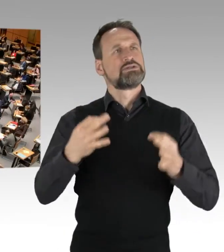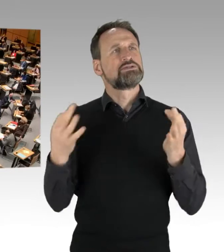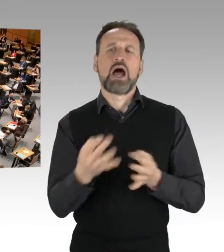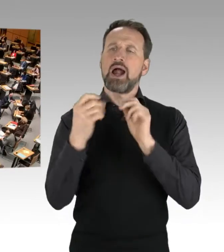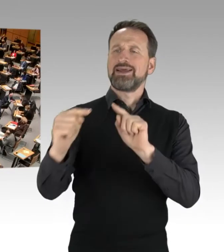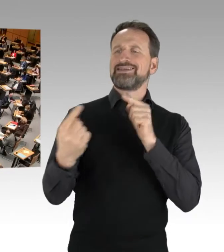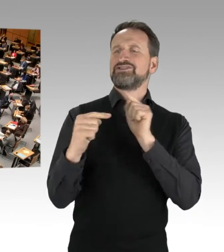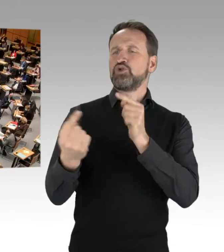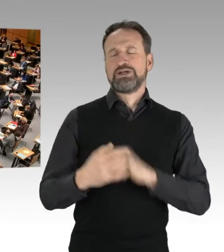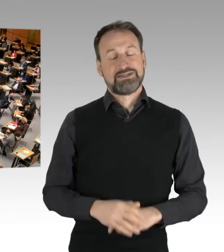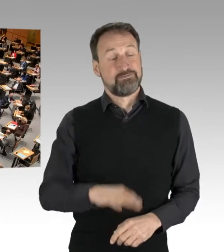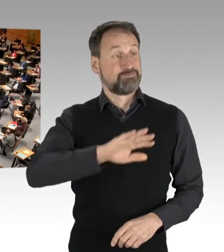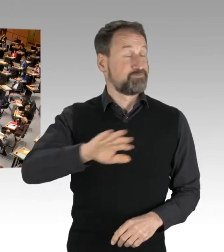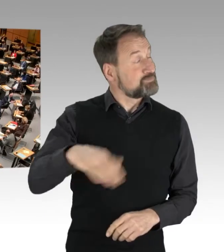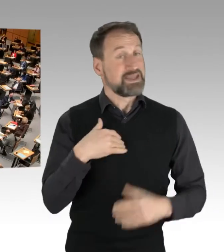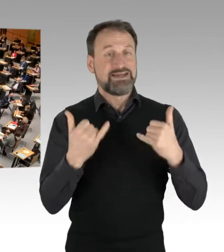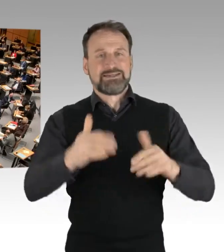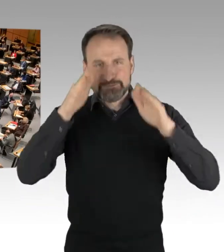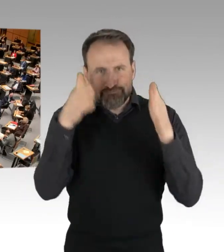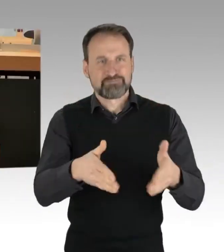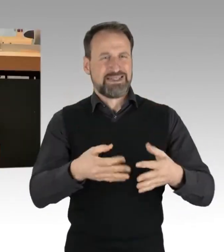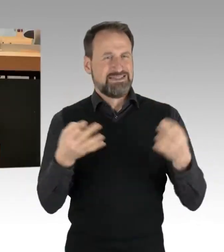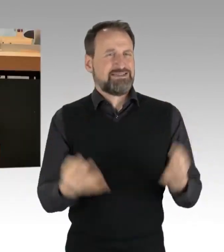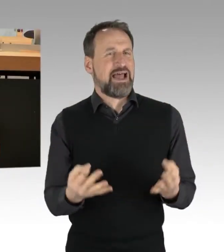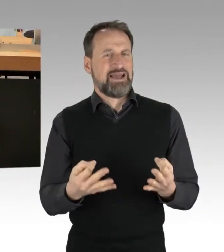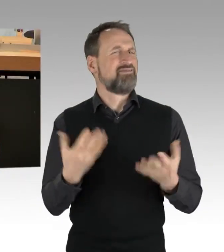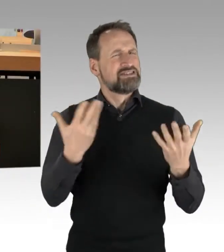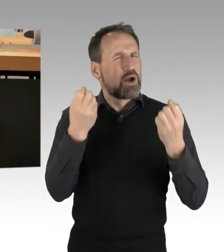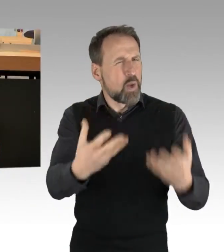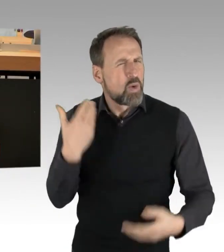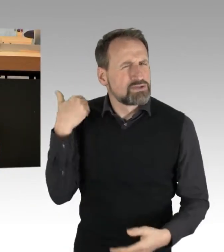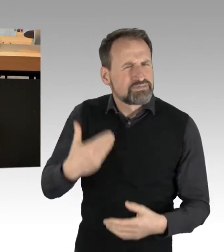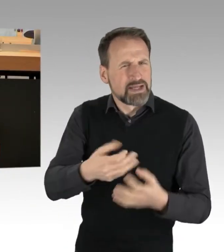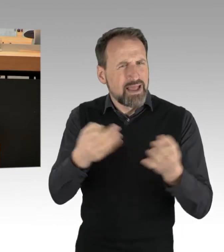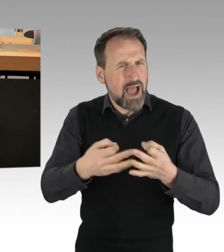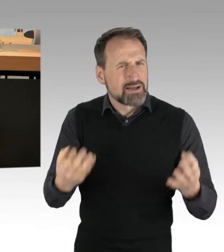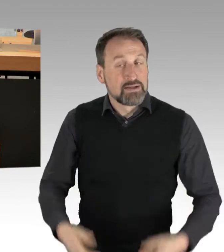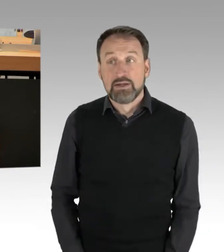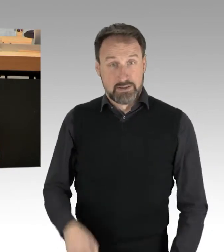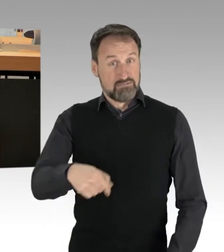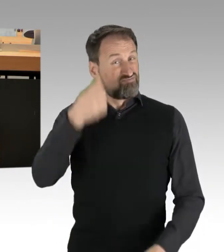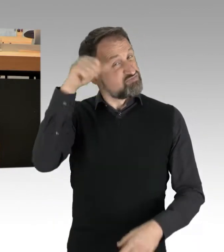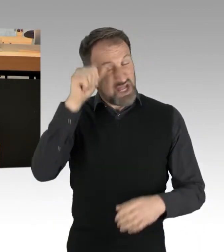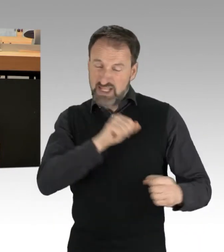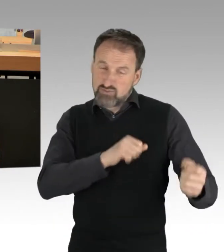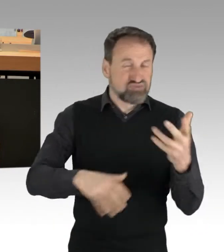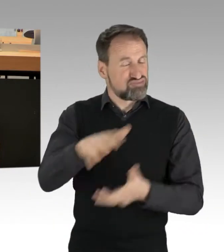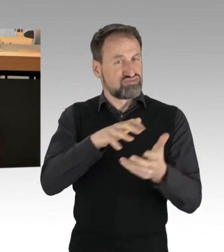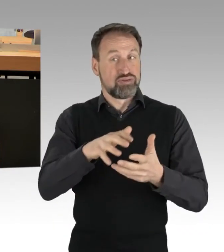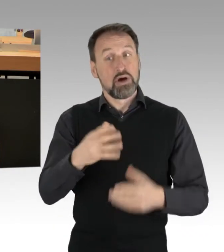was so los war die letzten Tage. Die Stadt ist in Aufruhr. Geschickt gemacht, was bringt Deutschland mehr in Rage